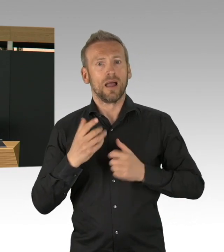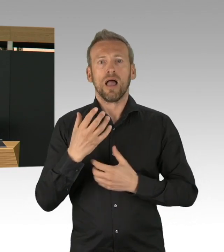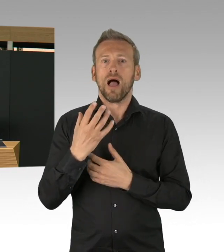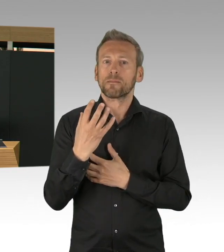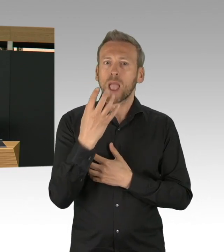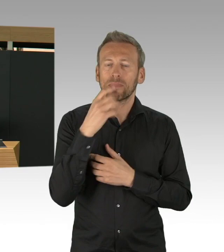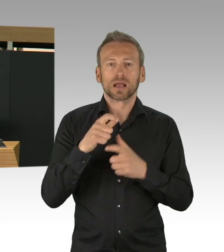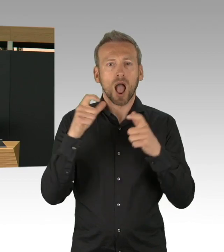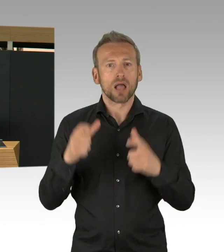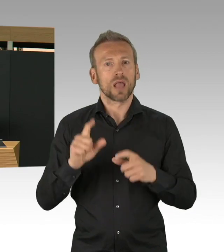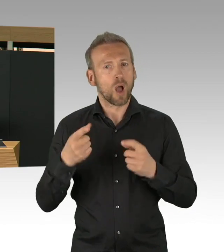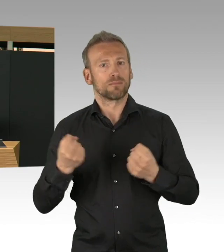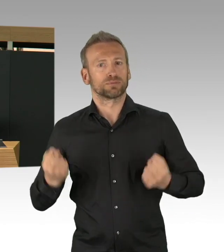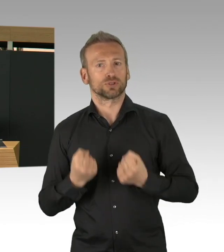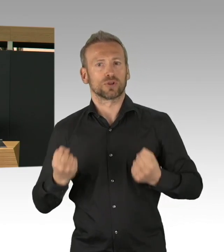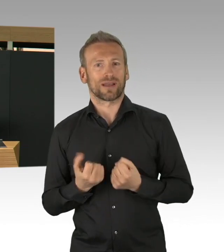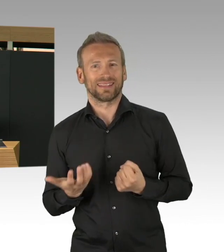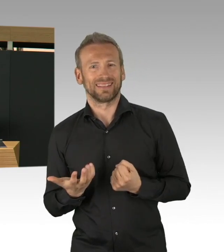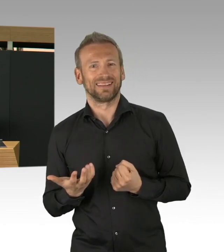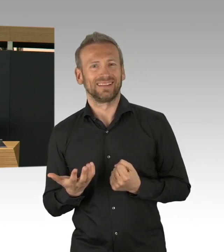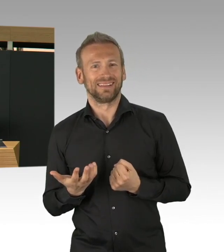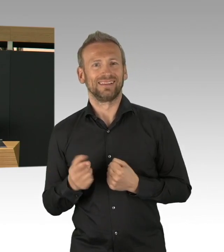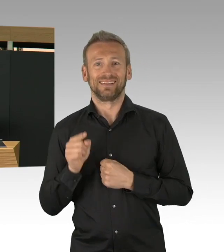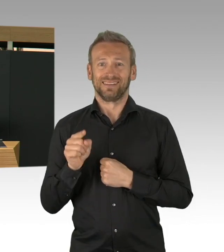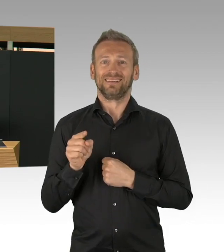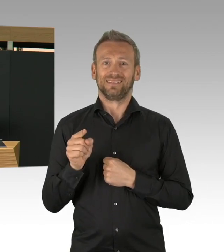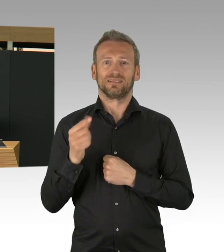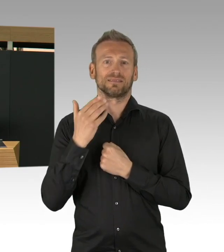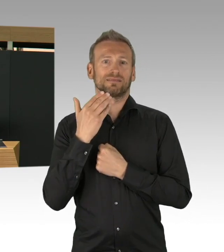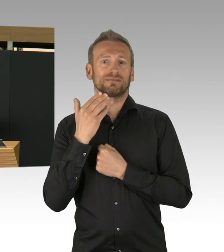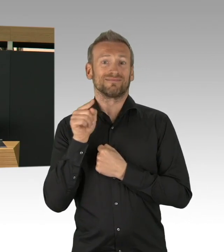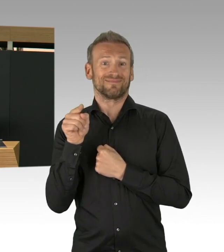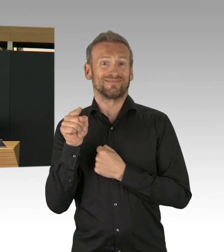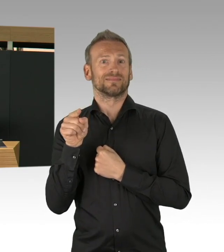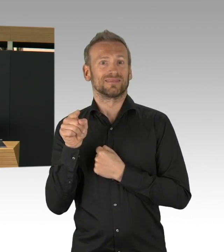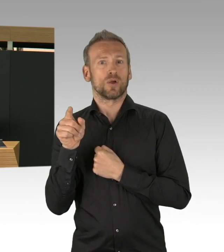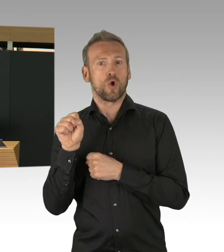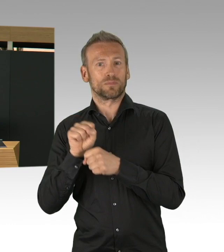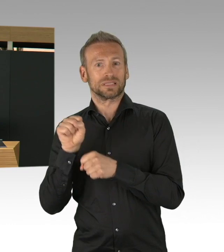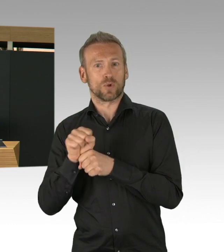aber auch mit der kassenärztlichen Vereinigung, das Miteinander, das ist schon sehr beachtlich und hilft eben,